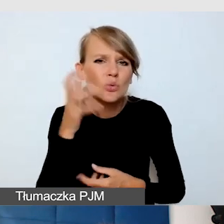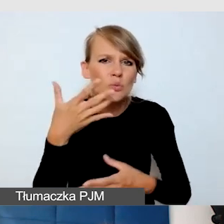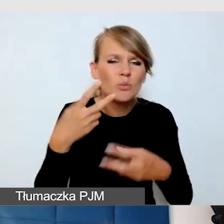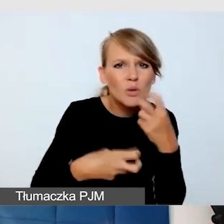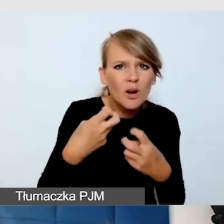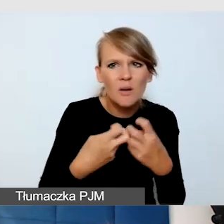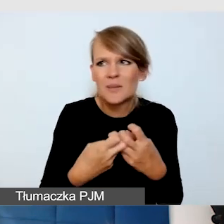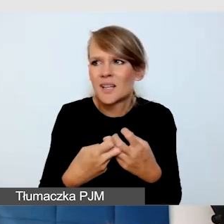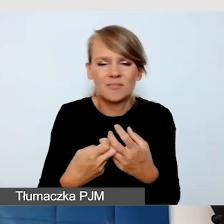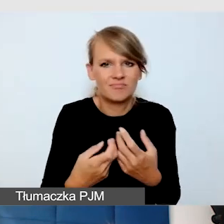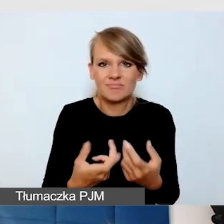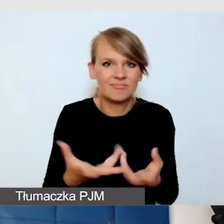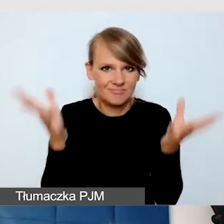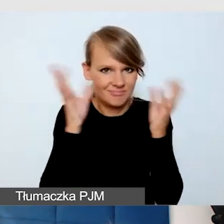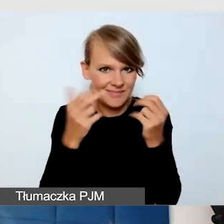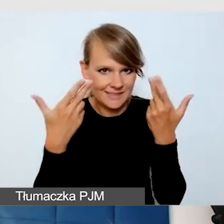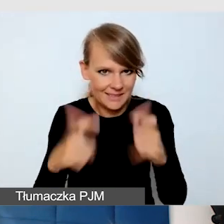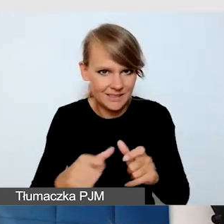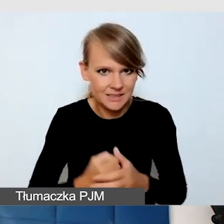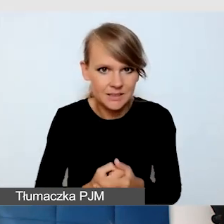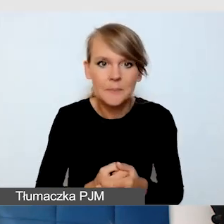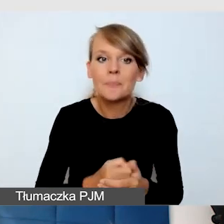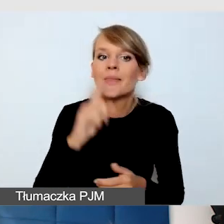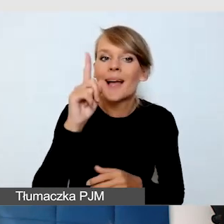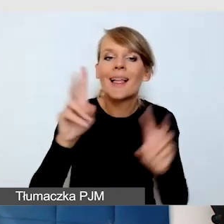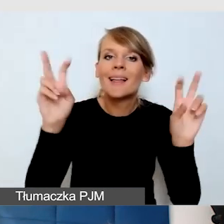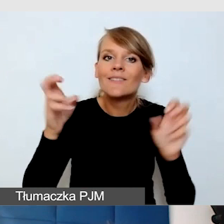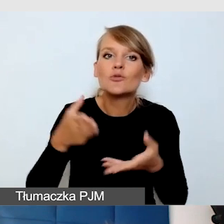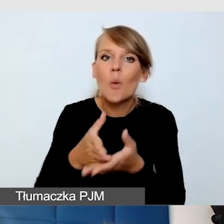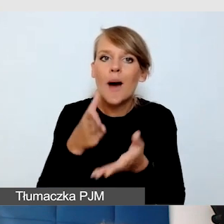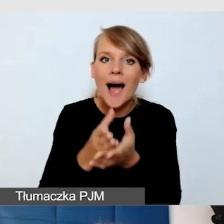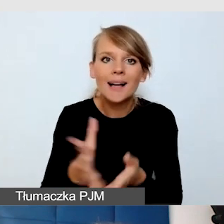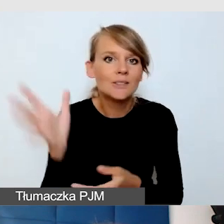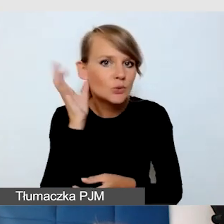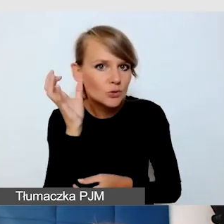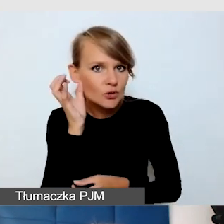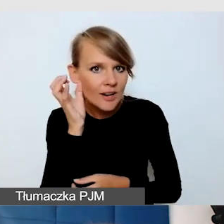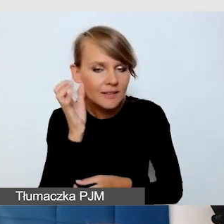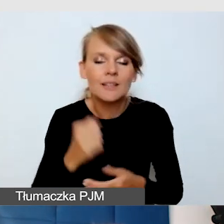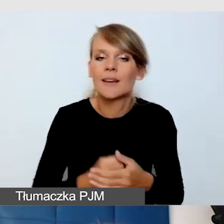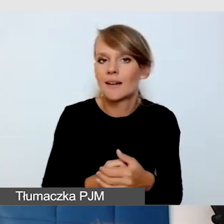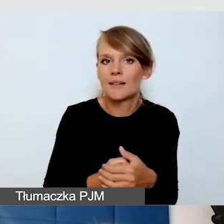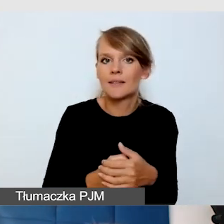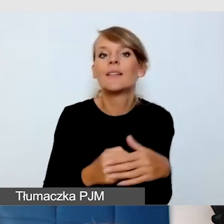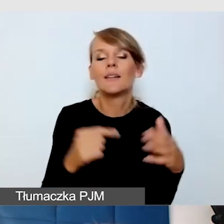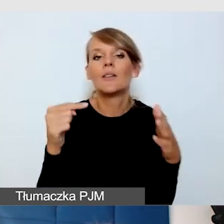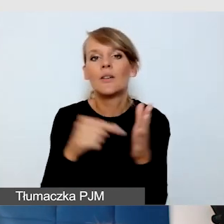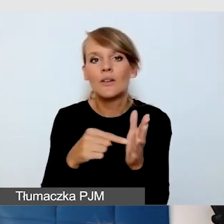Tak zwane wspomaganie słyszenia, czyli wspomagania nadawania tego, co jest w języku fonicznym,